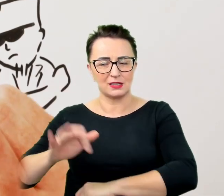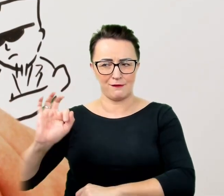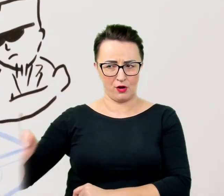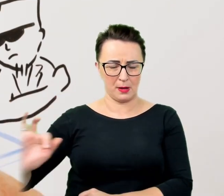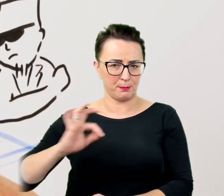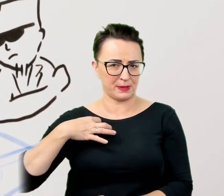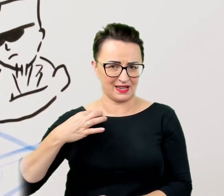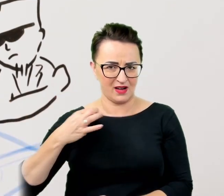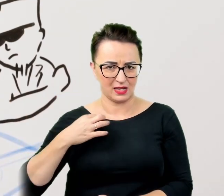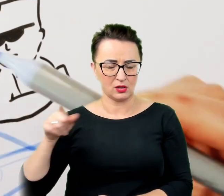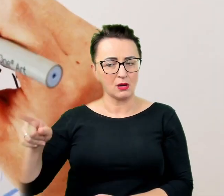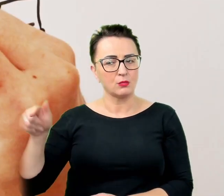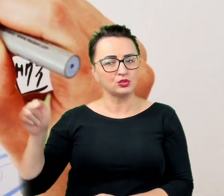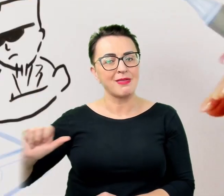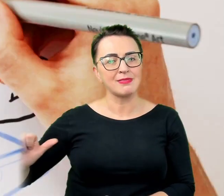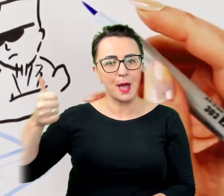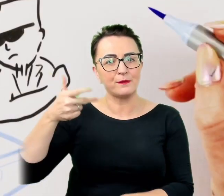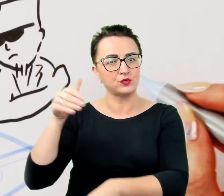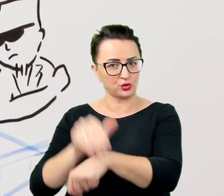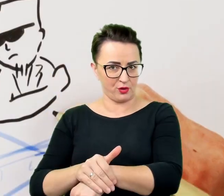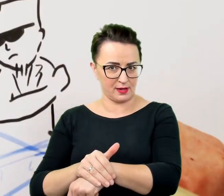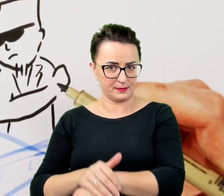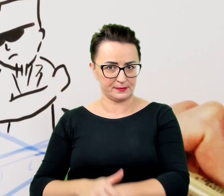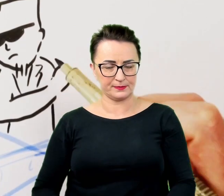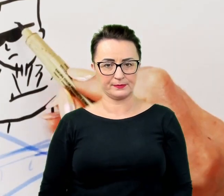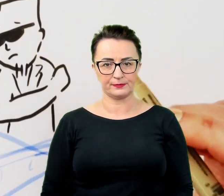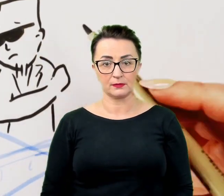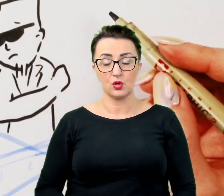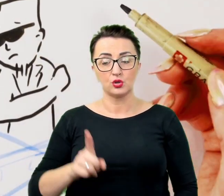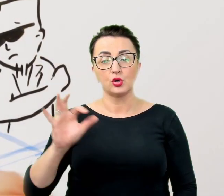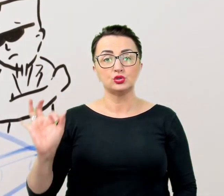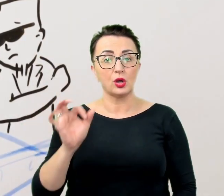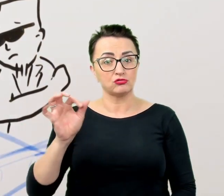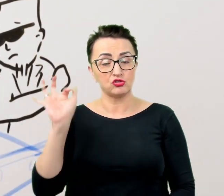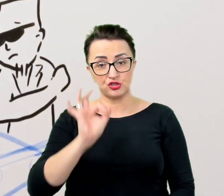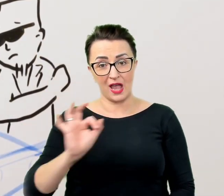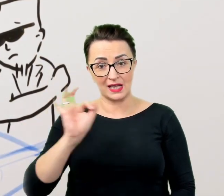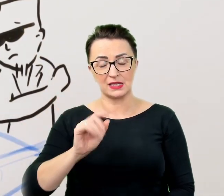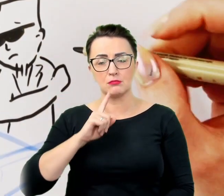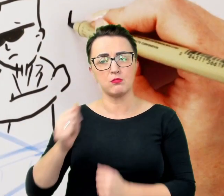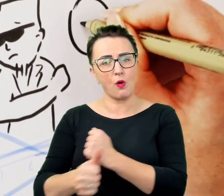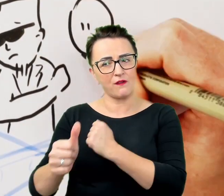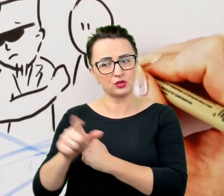coś, co ma szansę powodzenie w przyjacielskiej relacji, nie przeniesie się na kontakty zawodowe i profesjonalne.